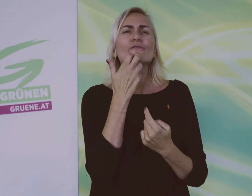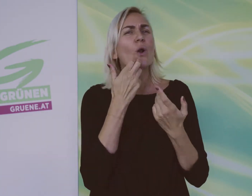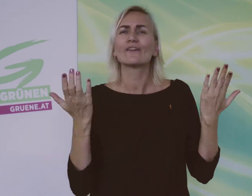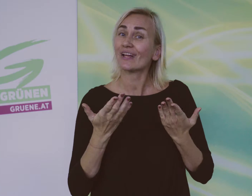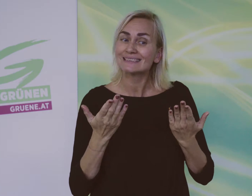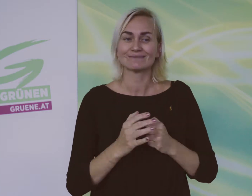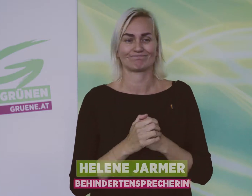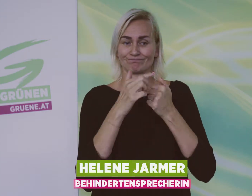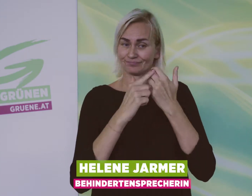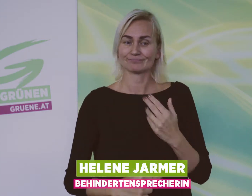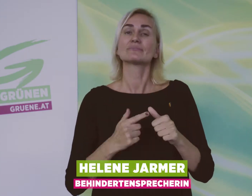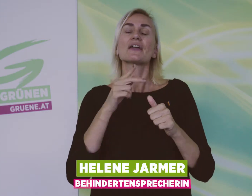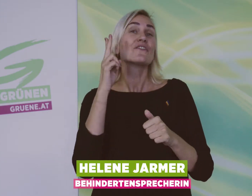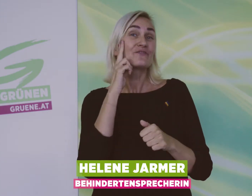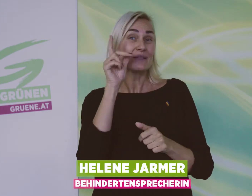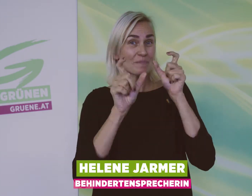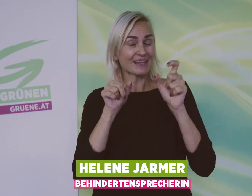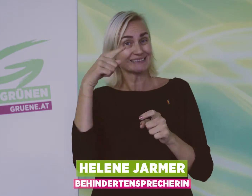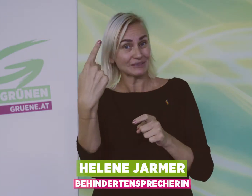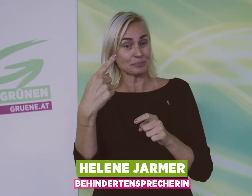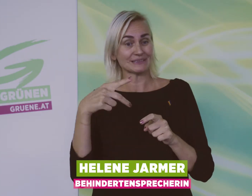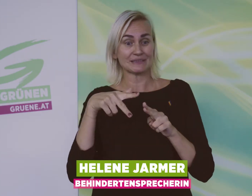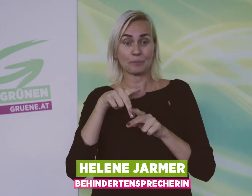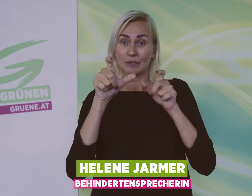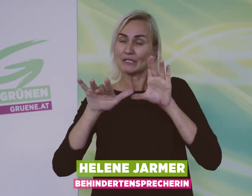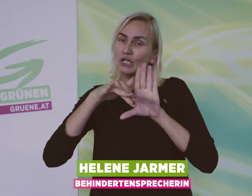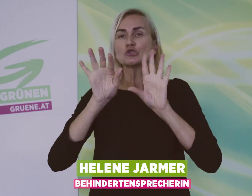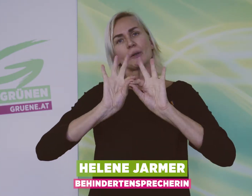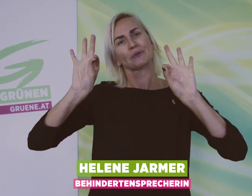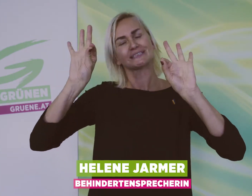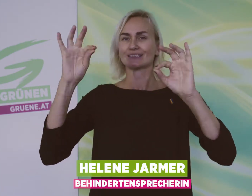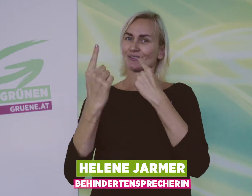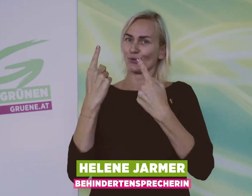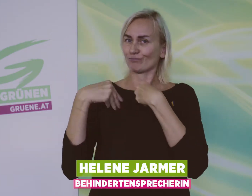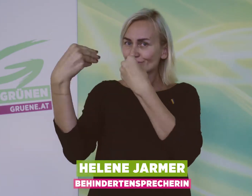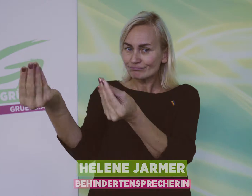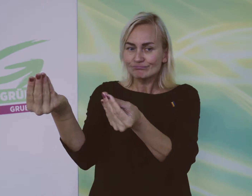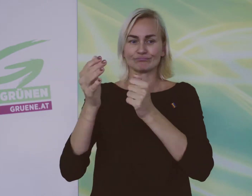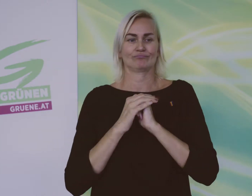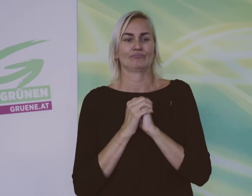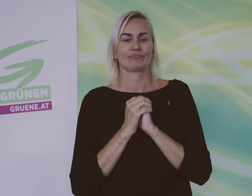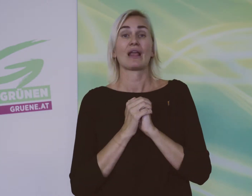Wir Grünen fordern: Es soll für Firmen besser werden, Menschen mit Behinderung einzustellen.